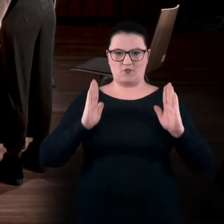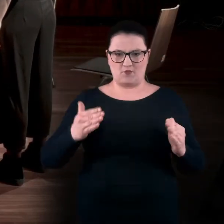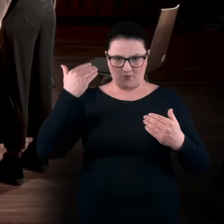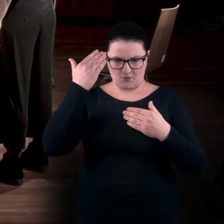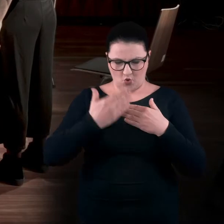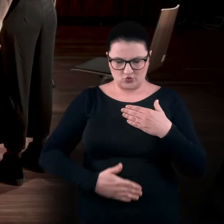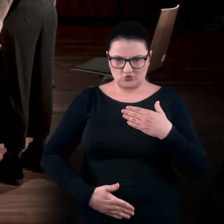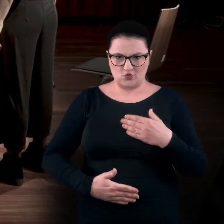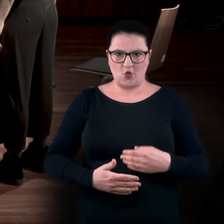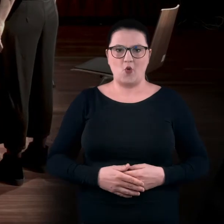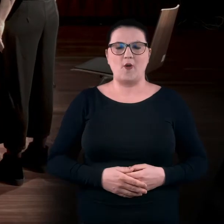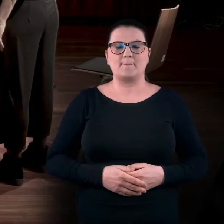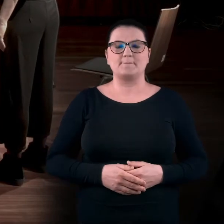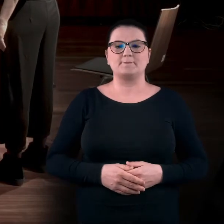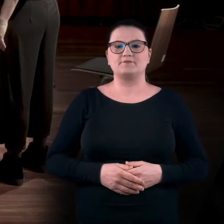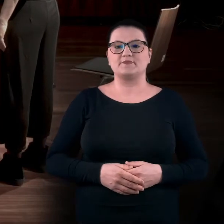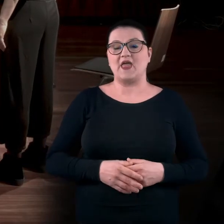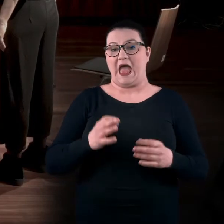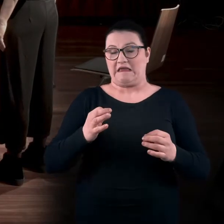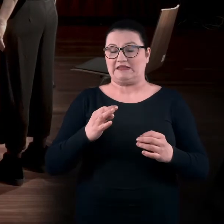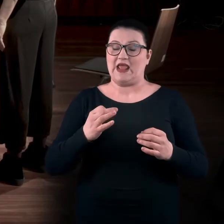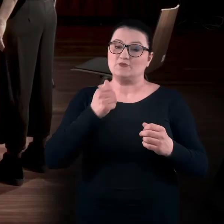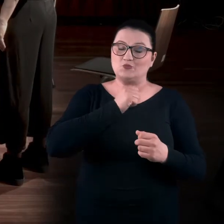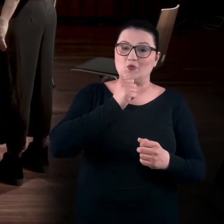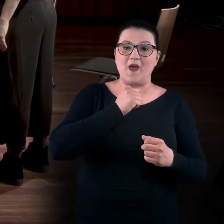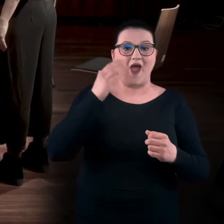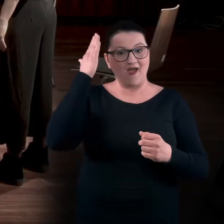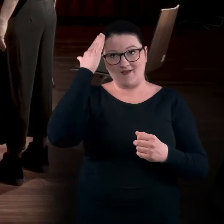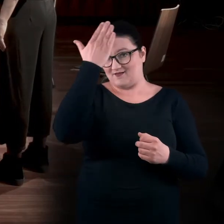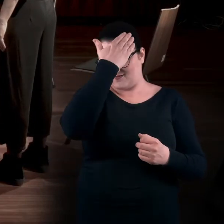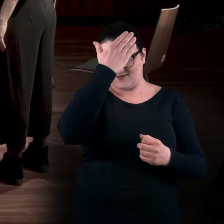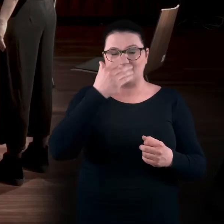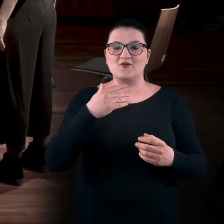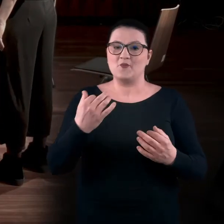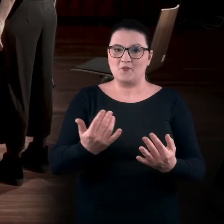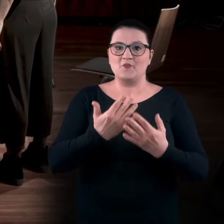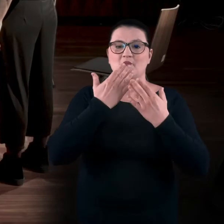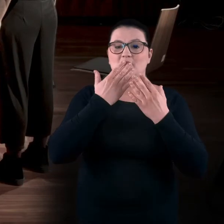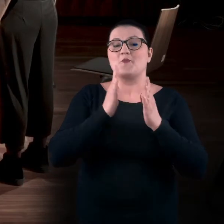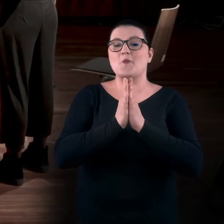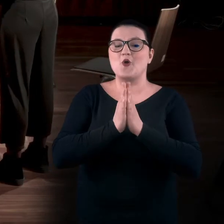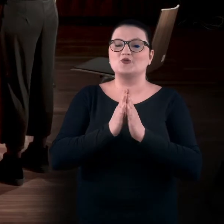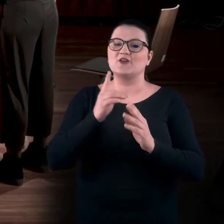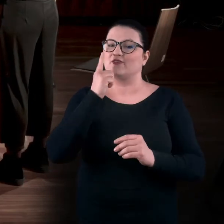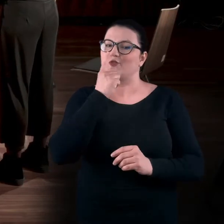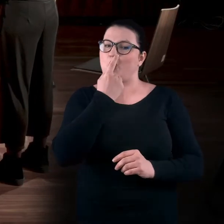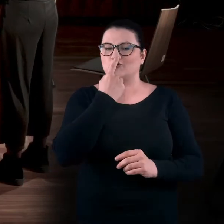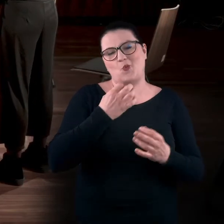A teraz spróbujmy dotlenić dwie półkule mózgowe. Poproszę was o zasłonięcie jednej dziurki od nosa. Dowolnej.